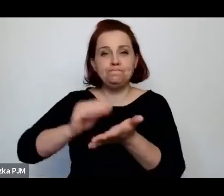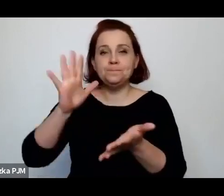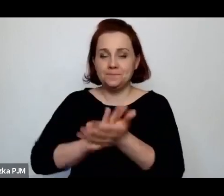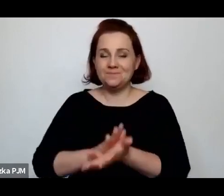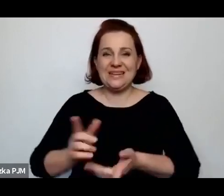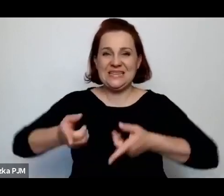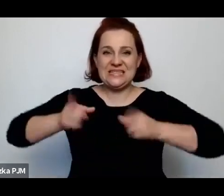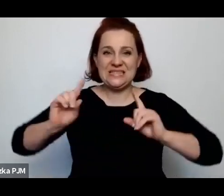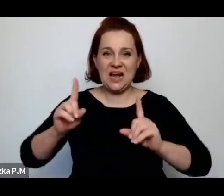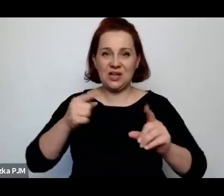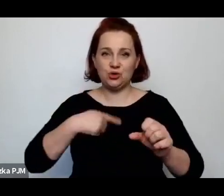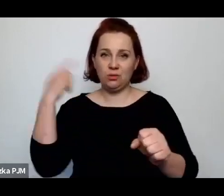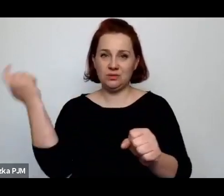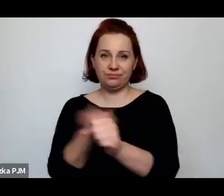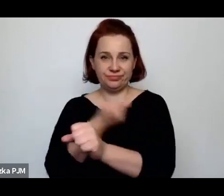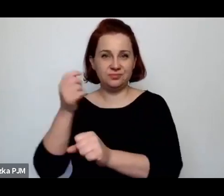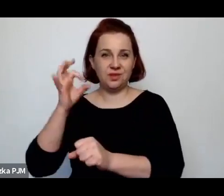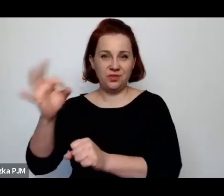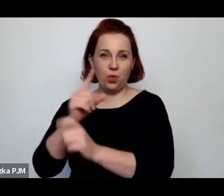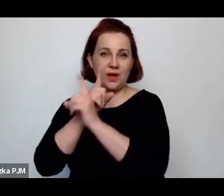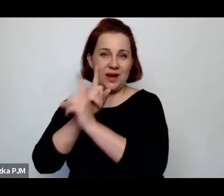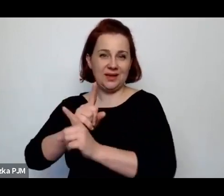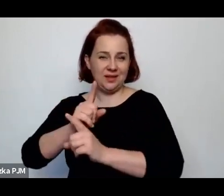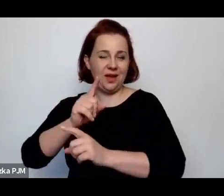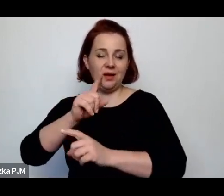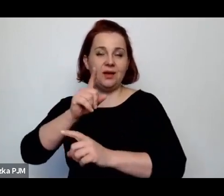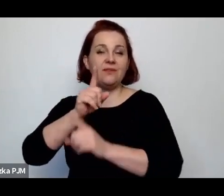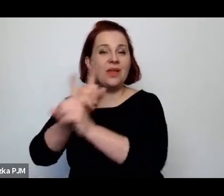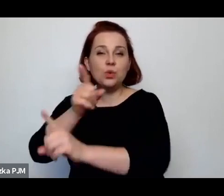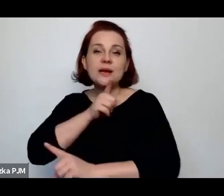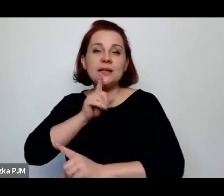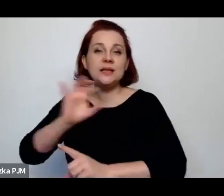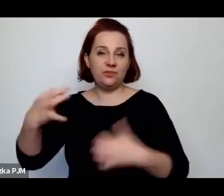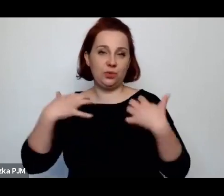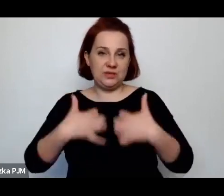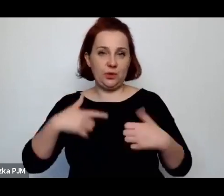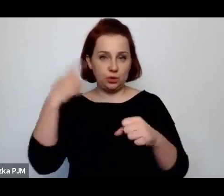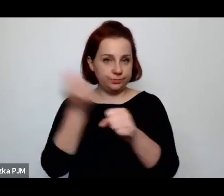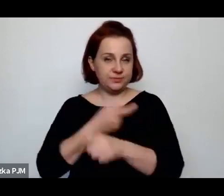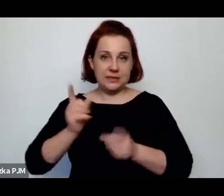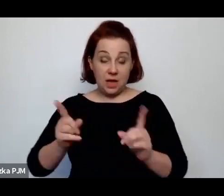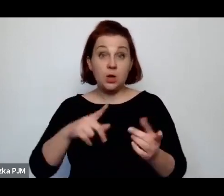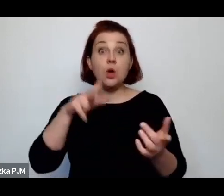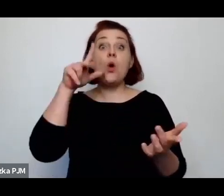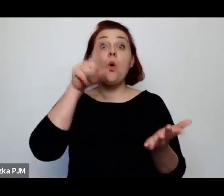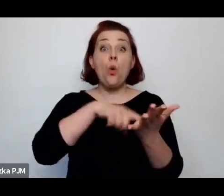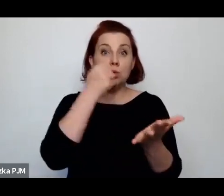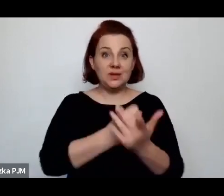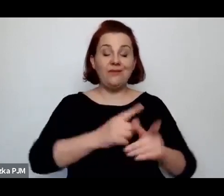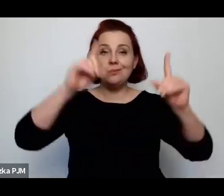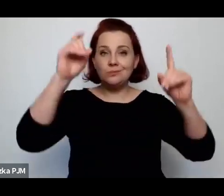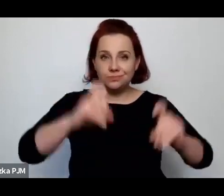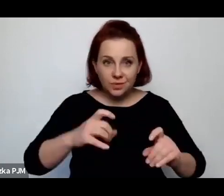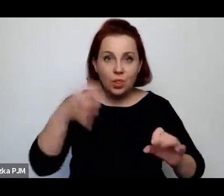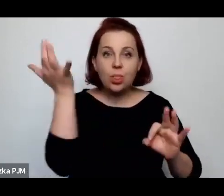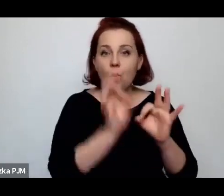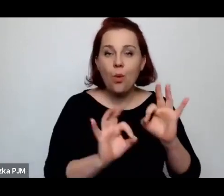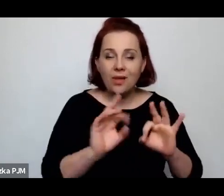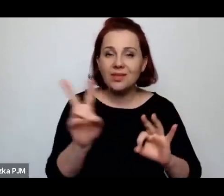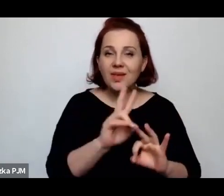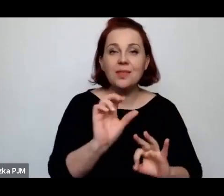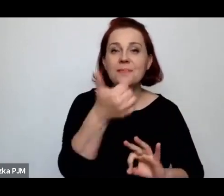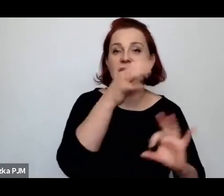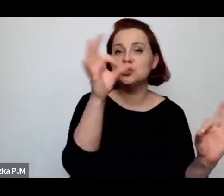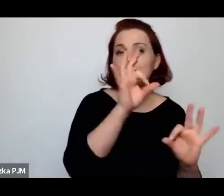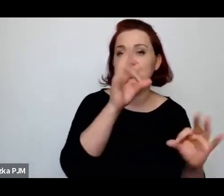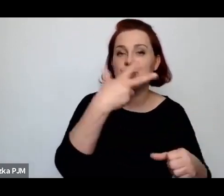i taka ustawa weszła w życie. Ustawa weszła w życie dokładnie od 1 stycznia 37 roku